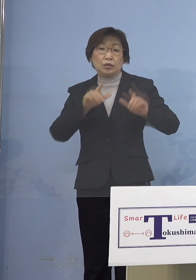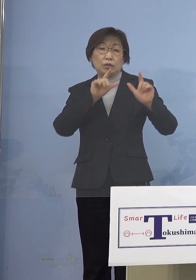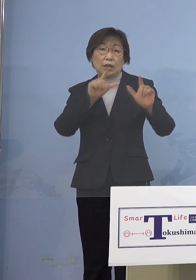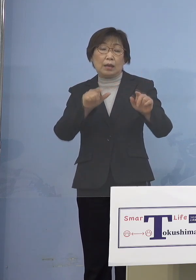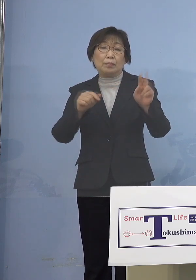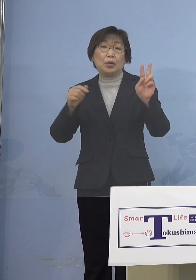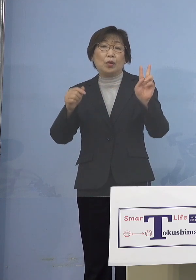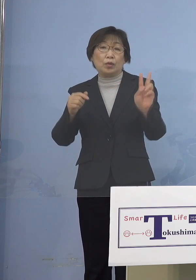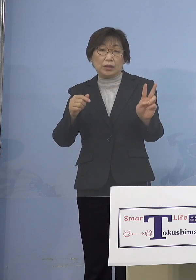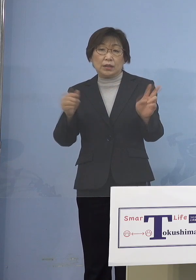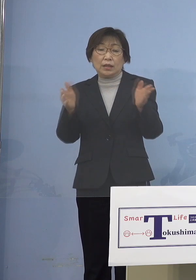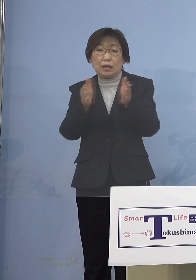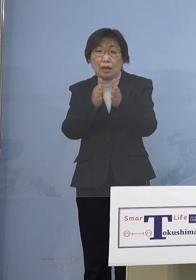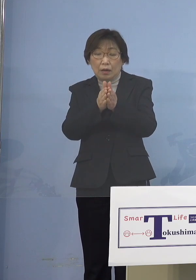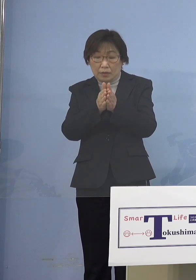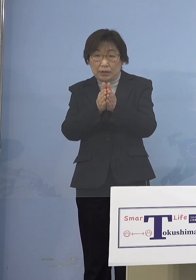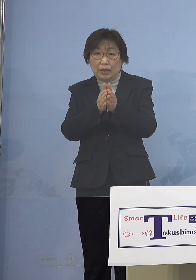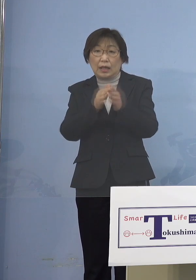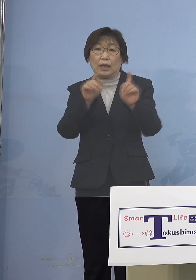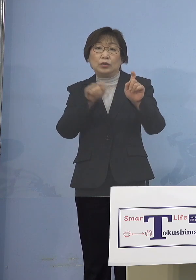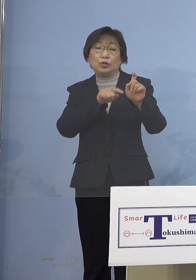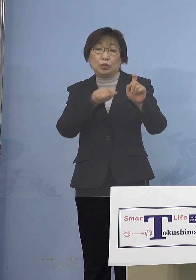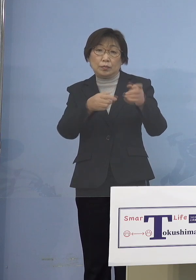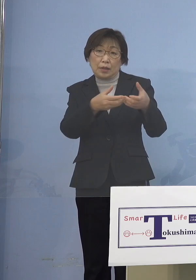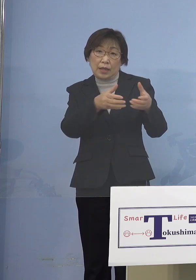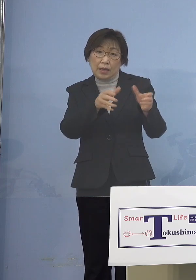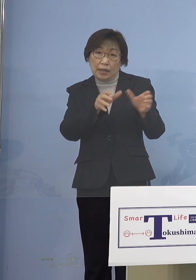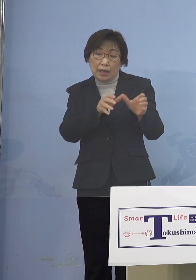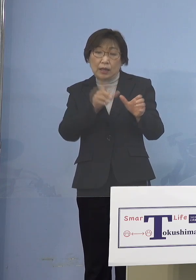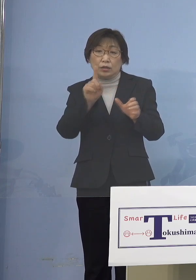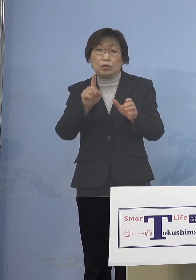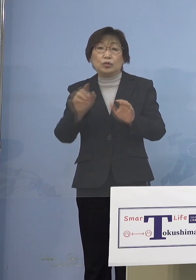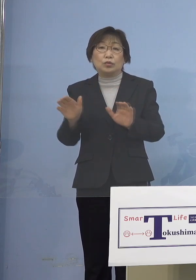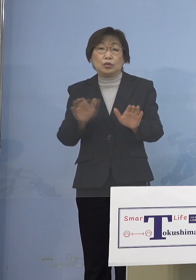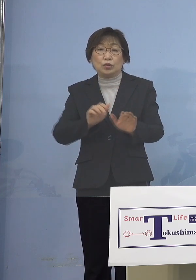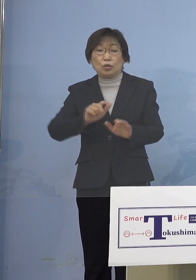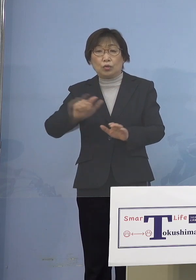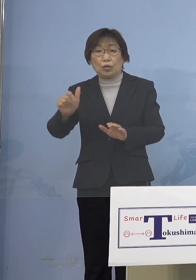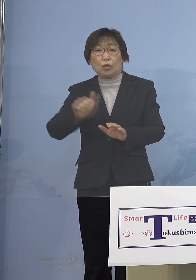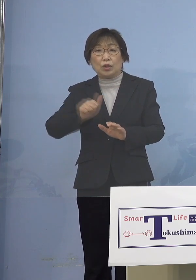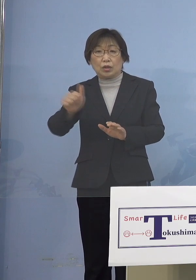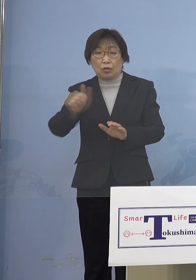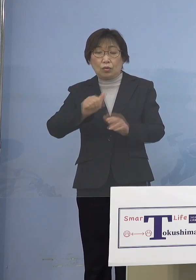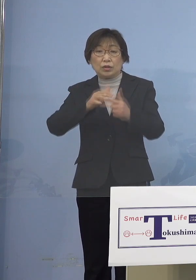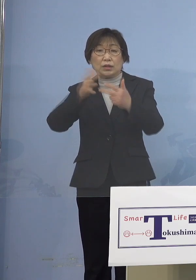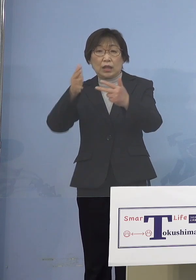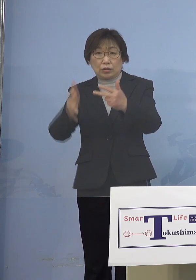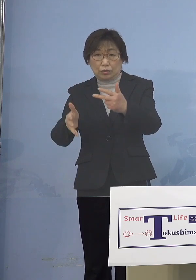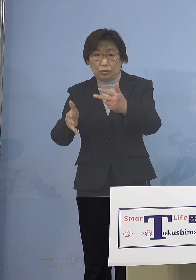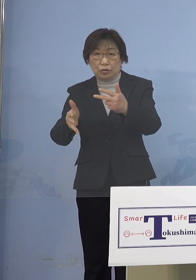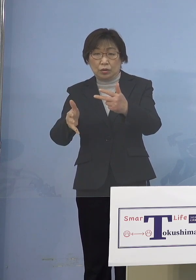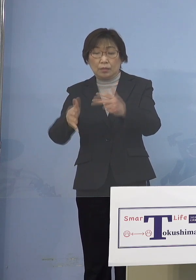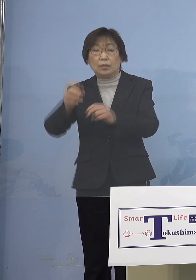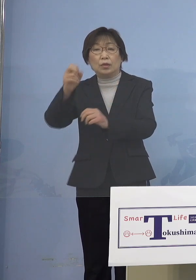計10名の感染者が一つの児童等利用施設 また再びということですね